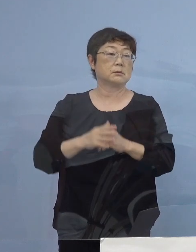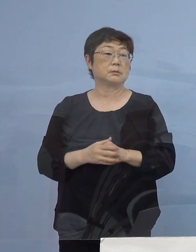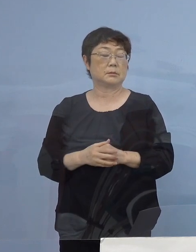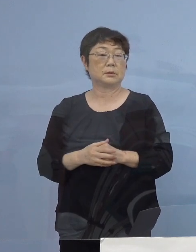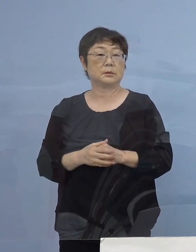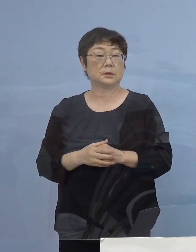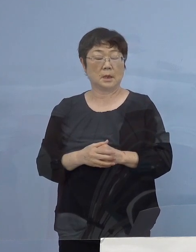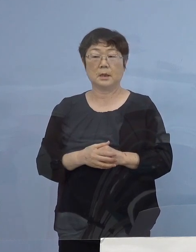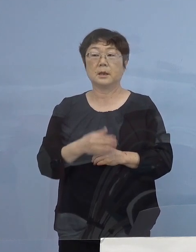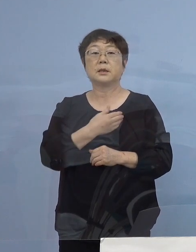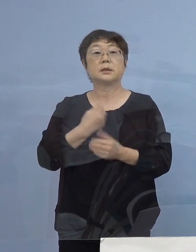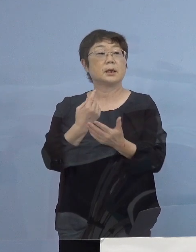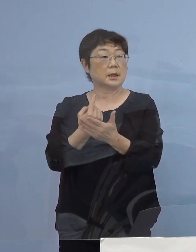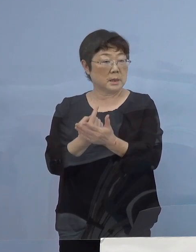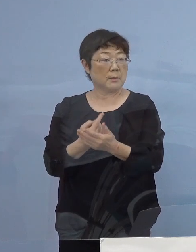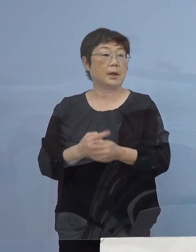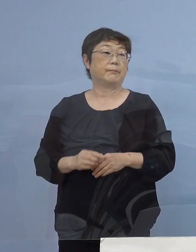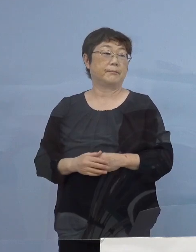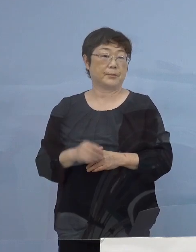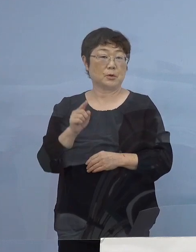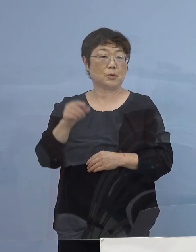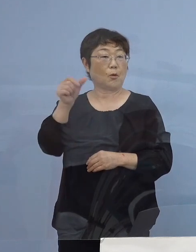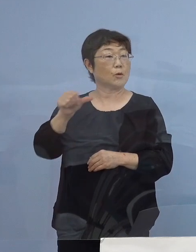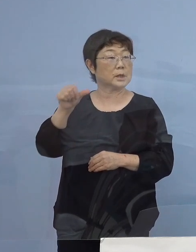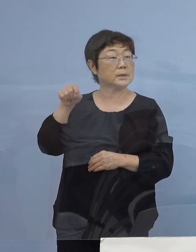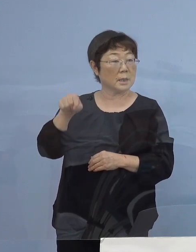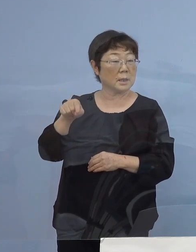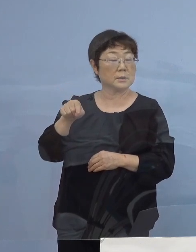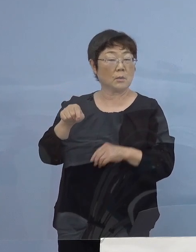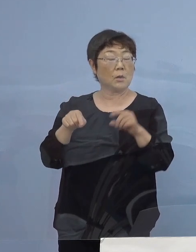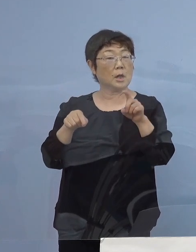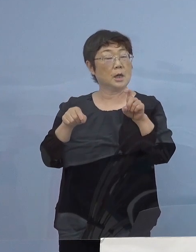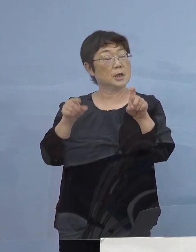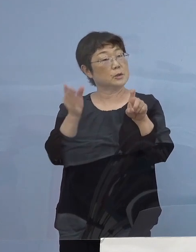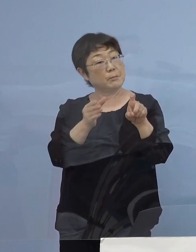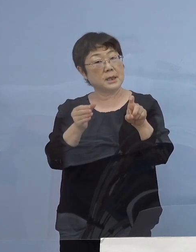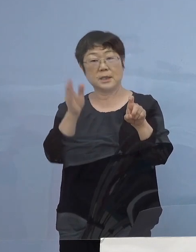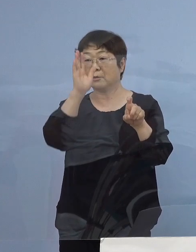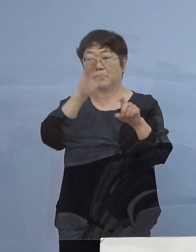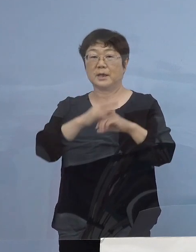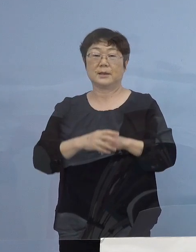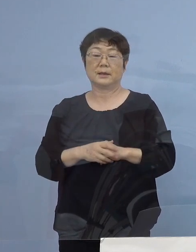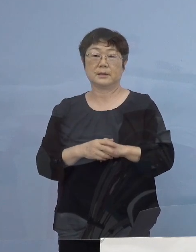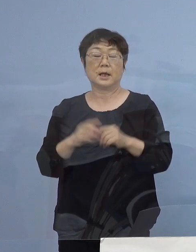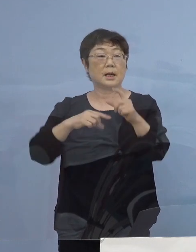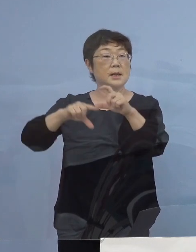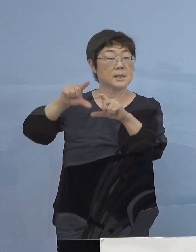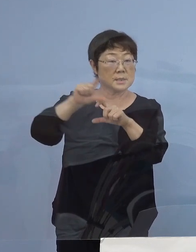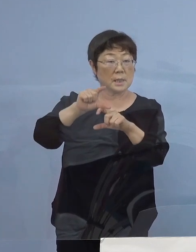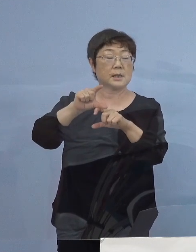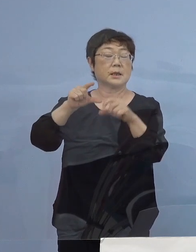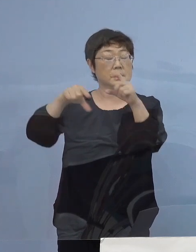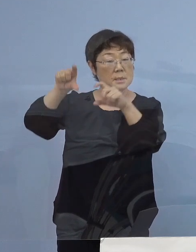出来れば その1割というのではなく さらに これを積み重ねていく